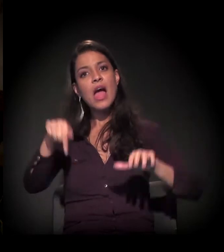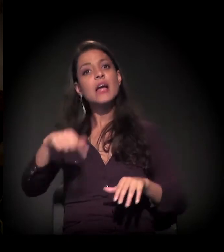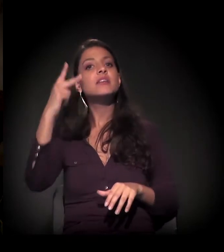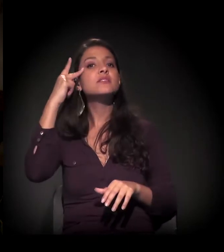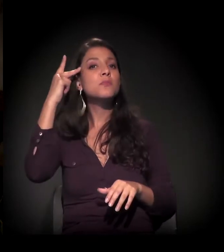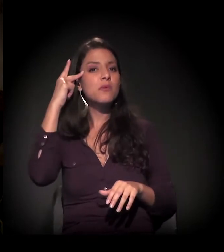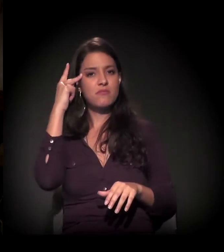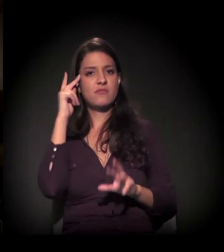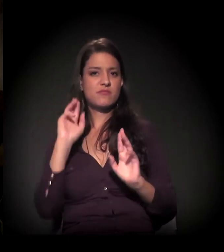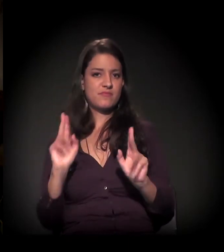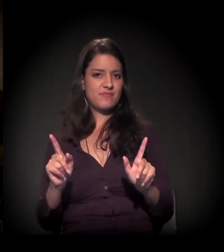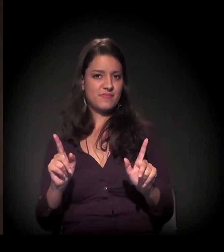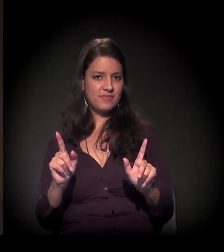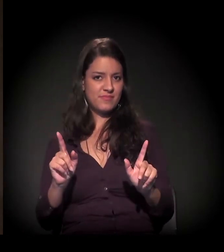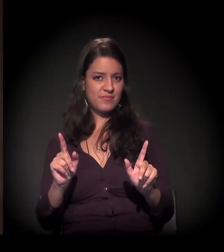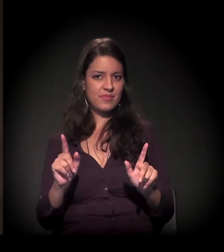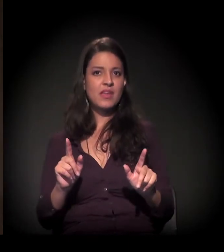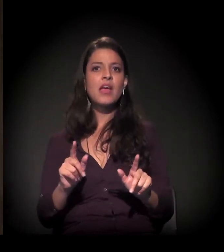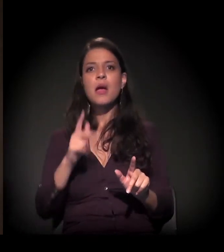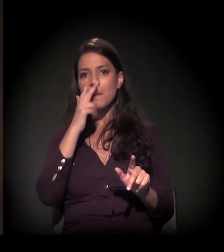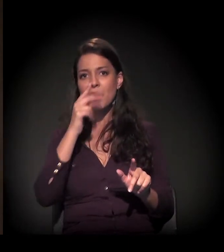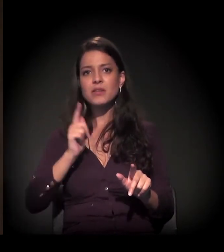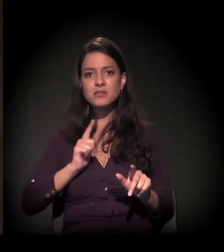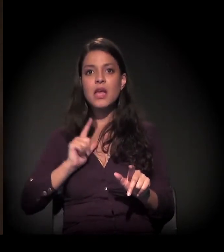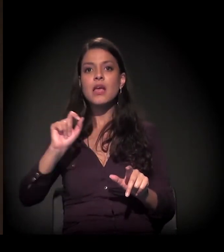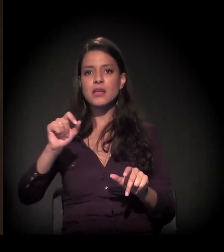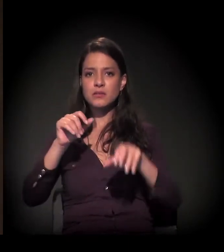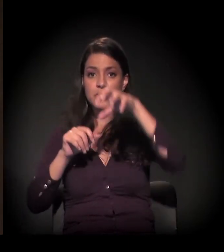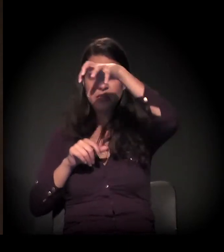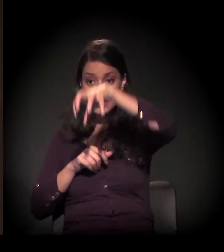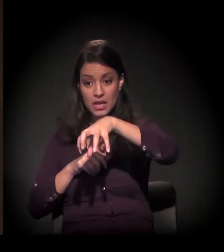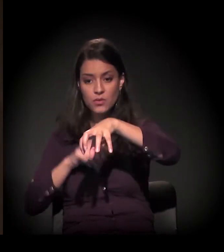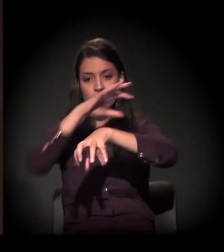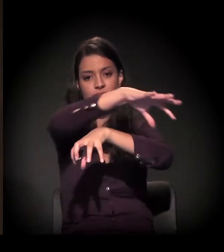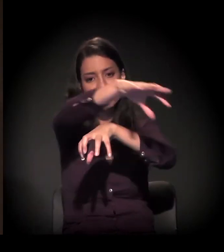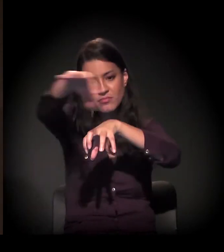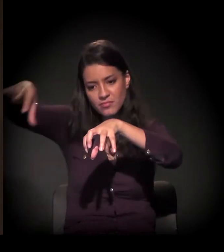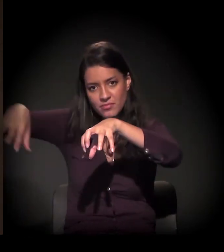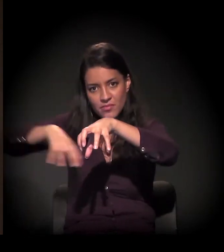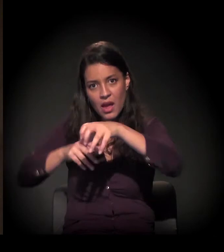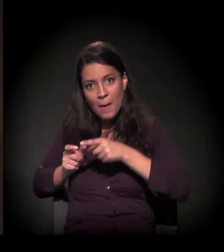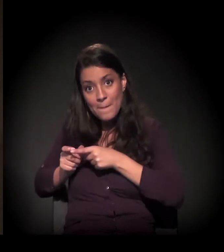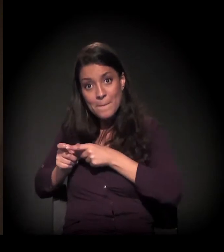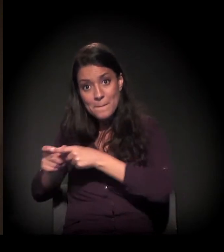este processo está armado num grande cinturão periférico na cidade.